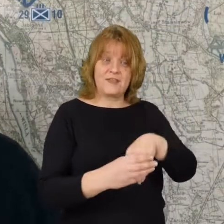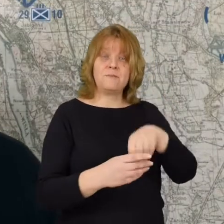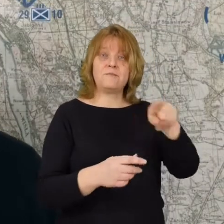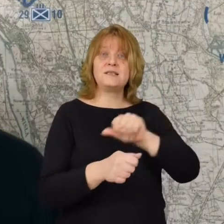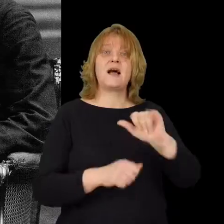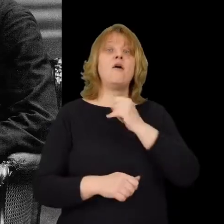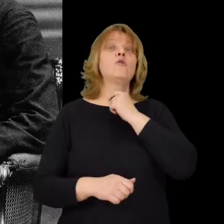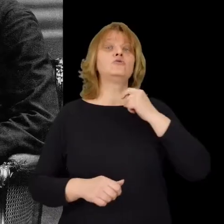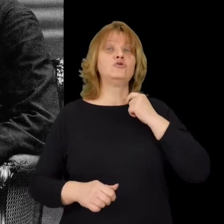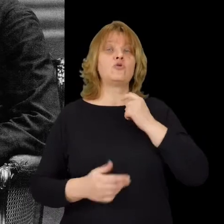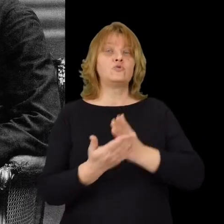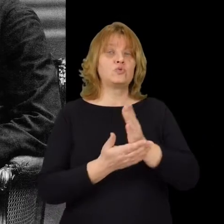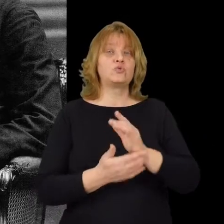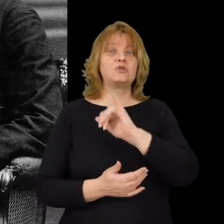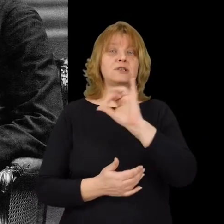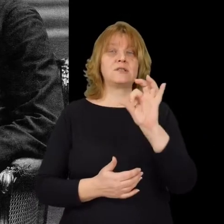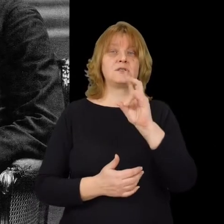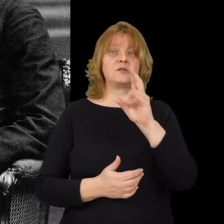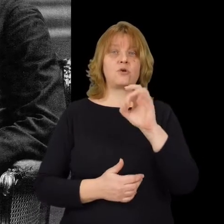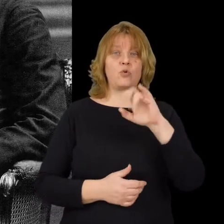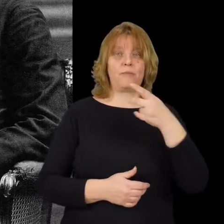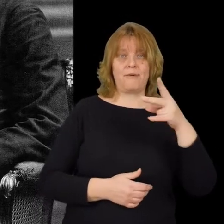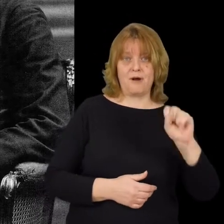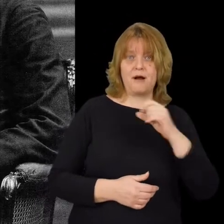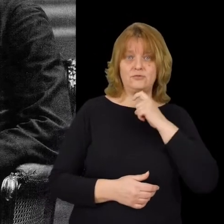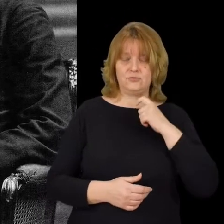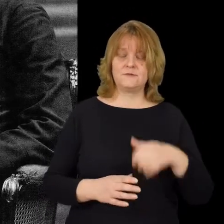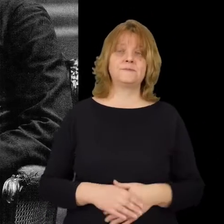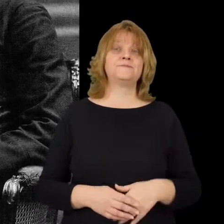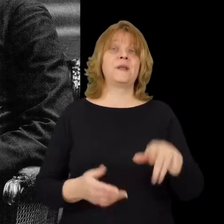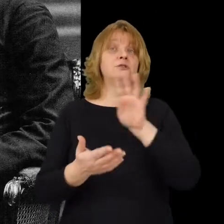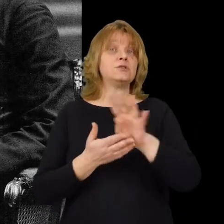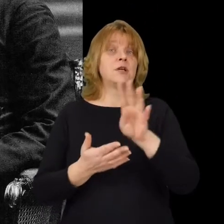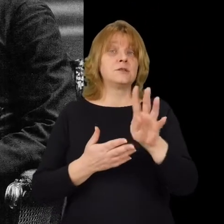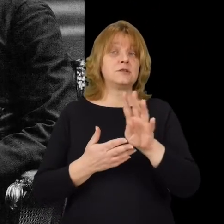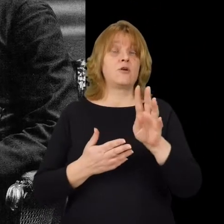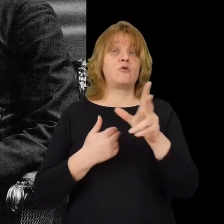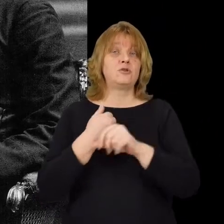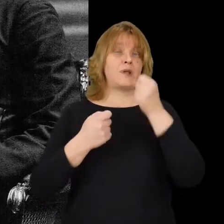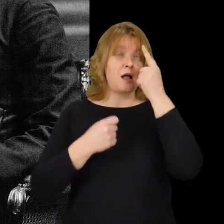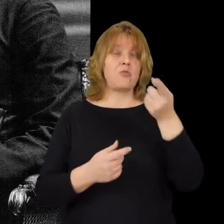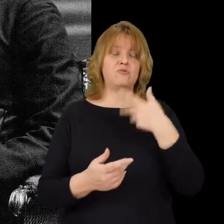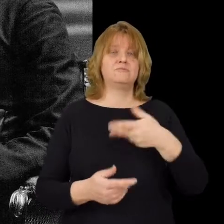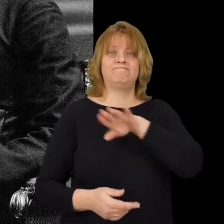jako kapelan ksiądz Ignacy Skorupko W godzinach rannych 14 sierpnia poległ on pod Osowem,